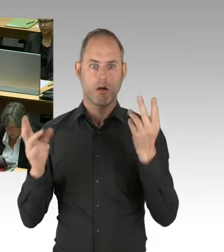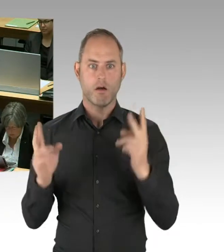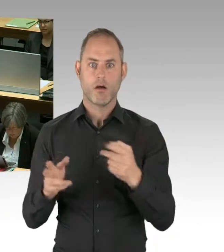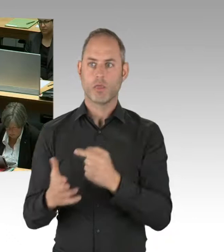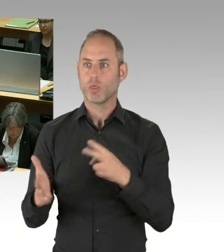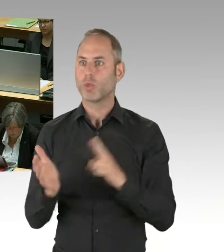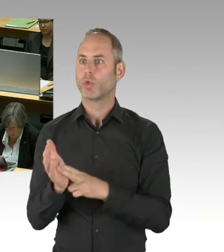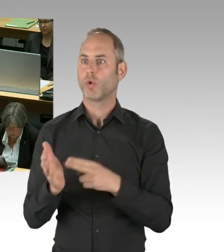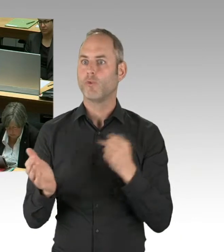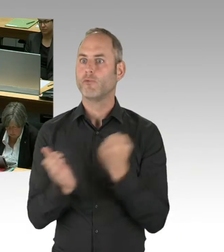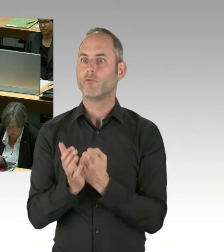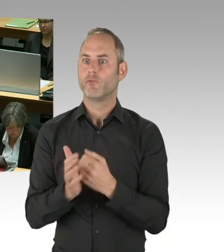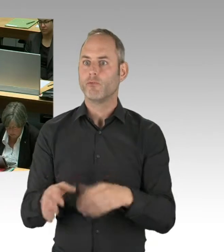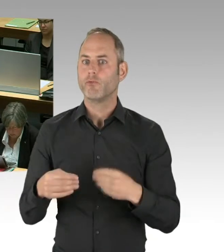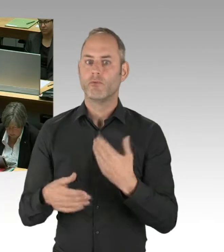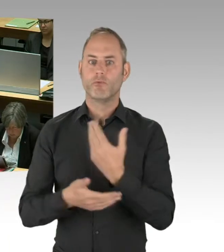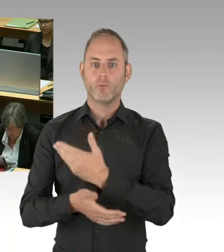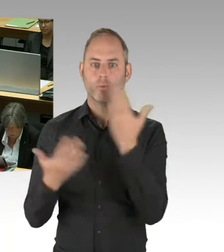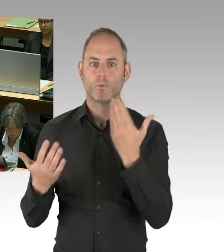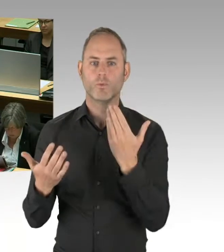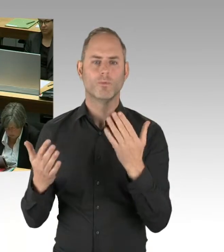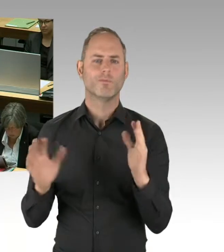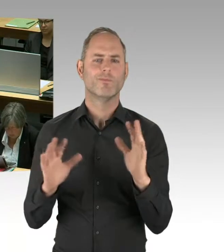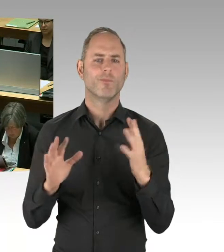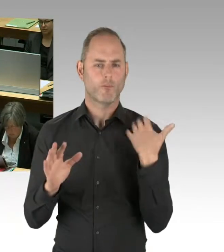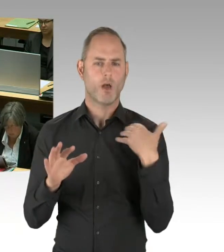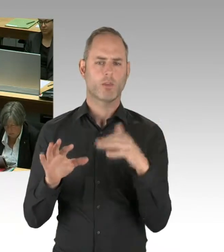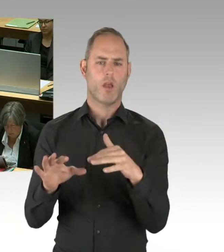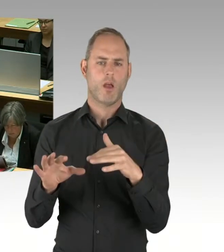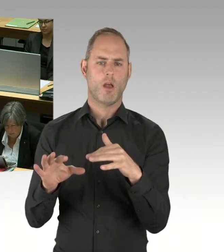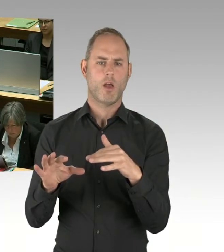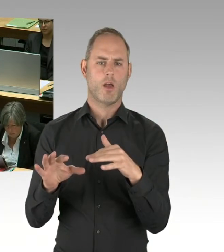Der Stand, den wir haben aus der Gesellschafterposition ist der,